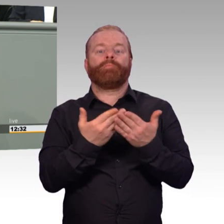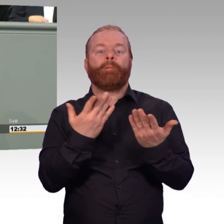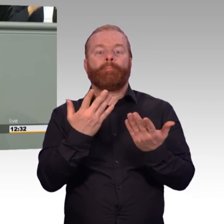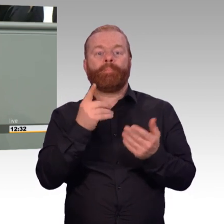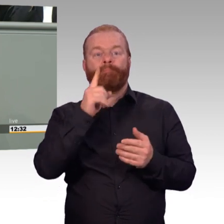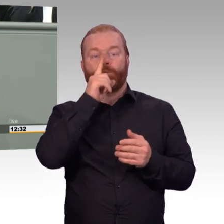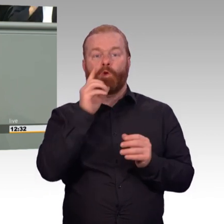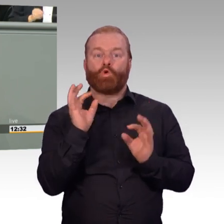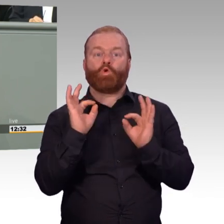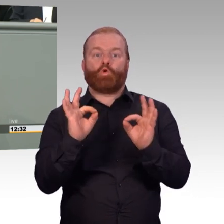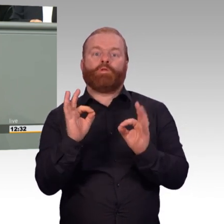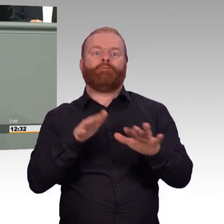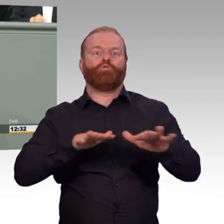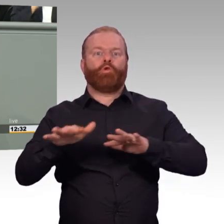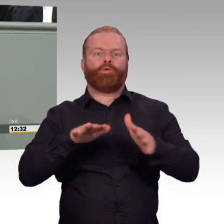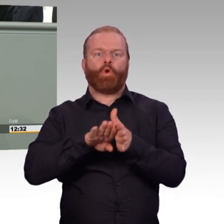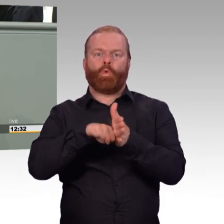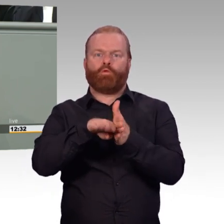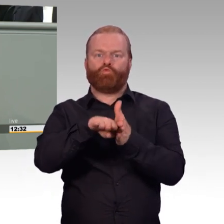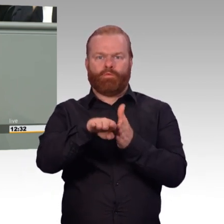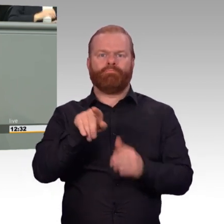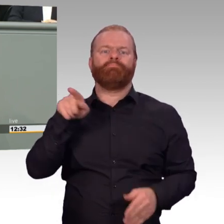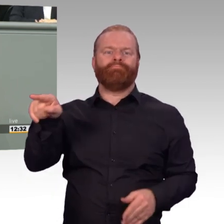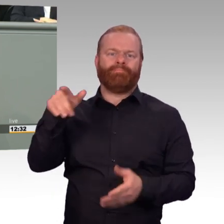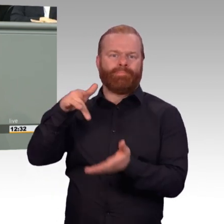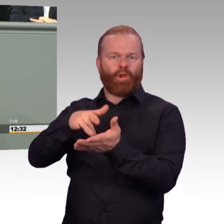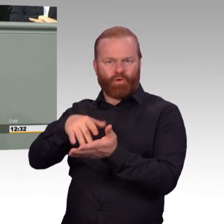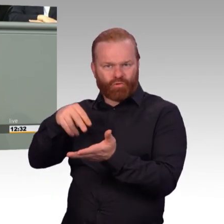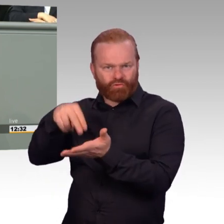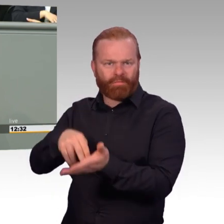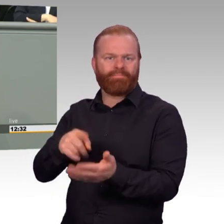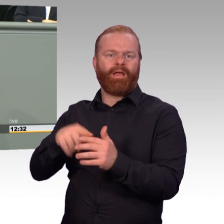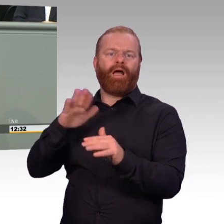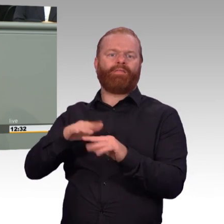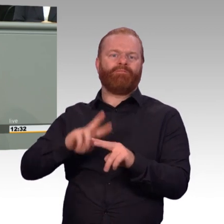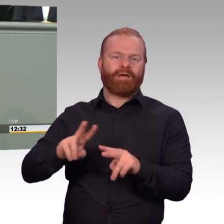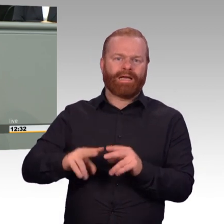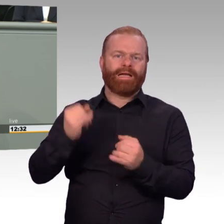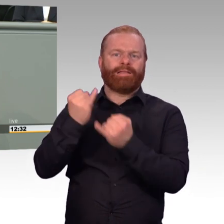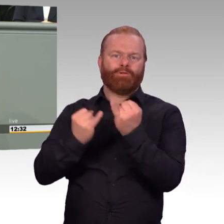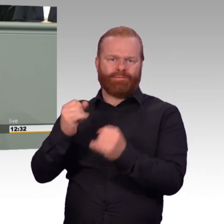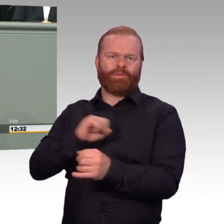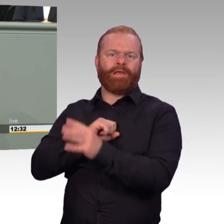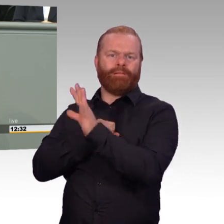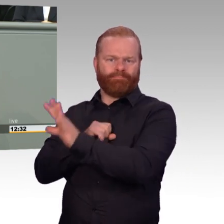Ich freue mich wirklich sehr darüber, dass den vielen erfahrenen Unteroffizieren und Stabsunteroffizieren nun die Möglichkeit eröffnet wird,